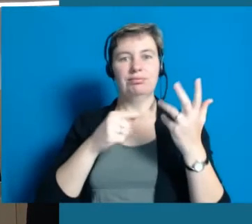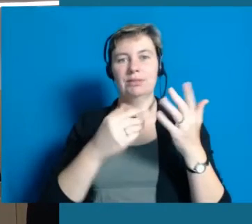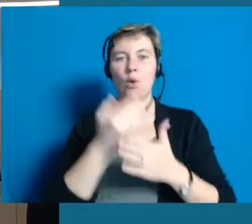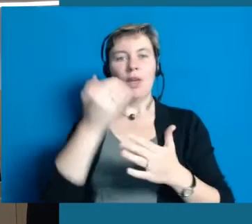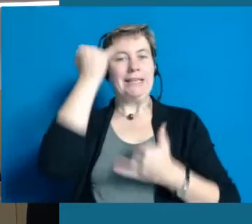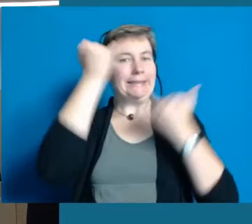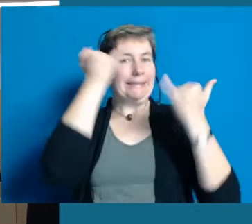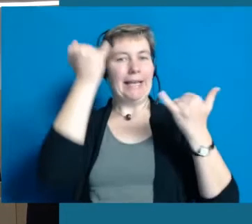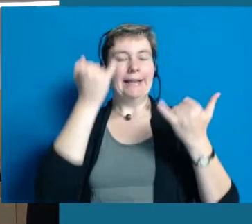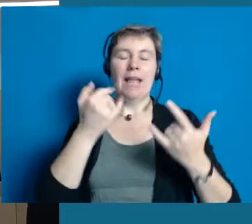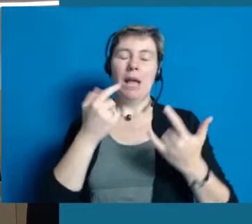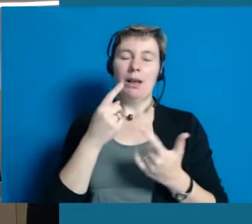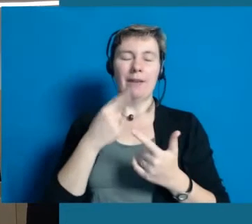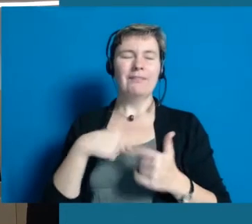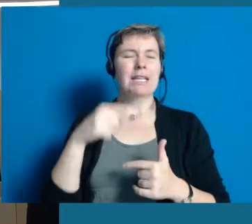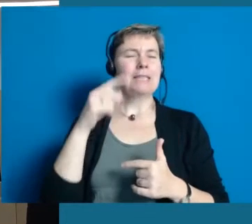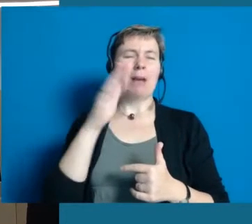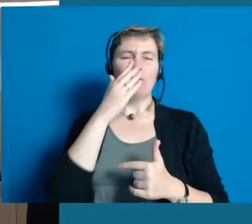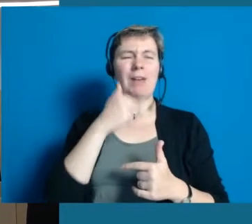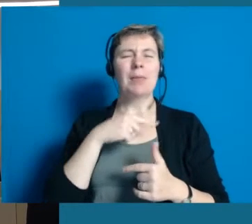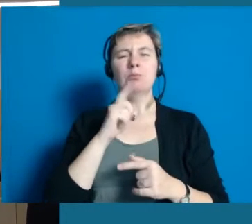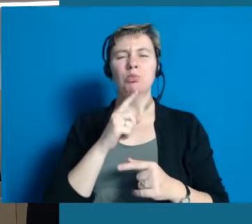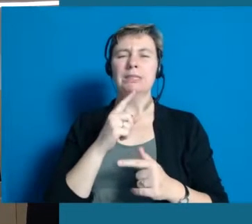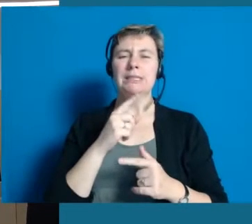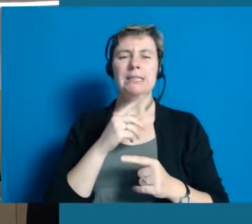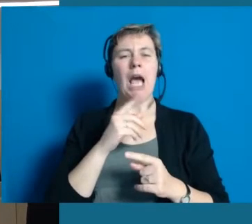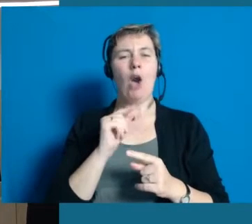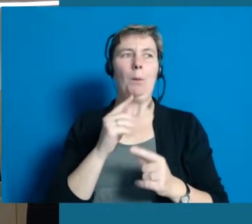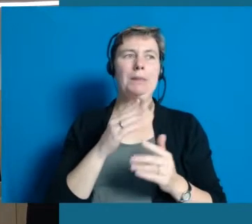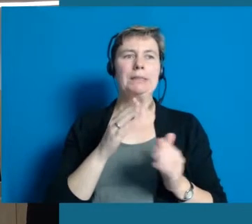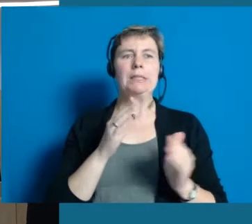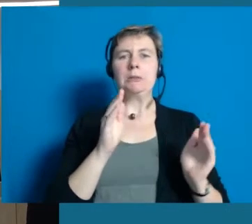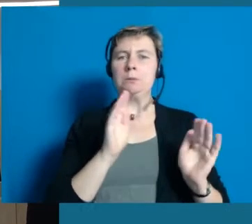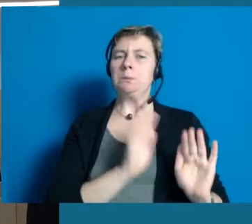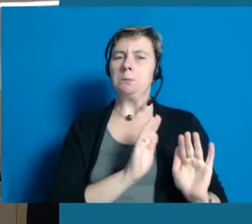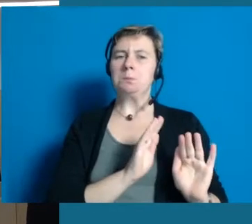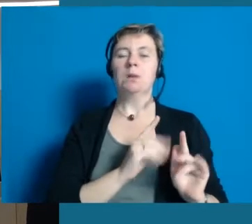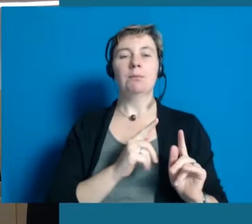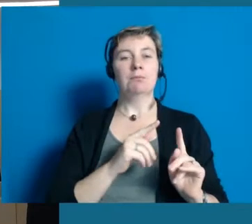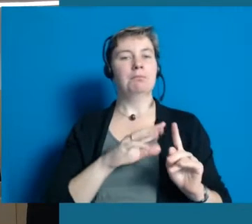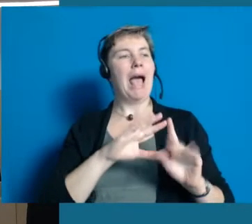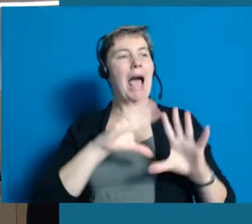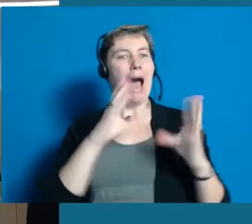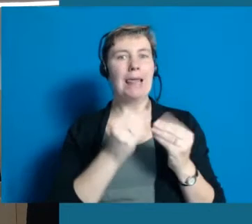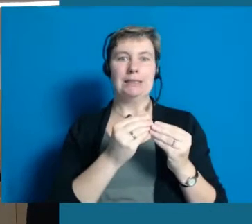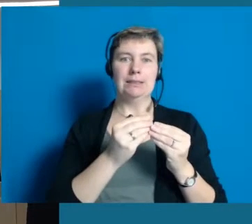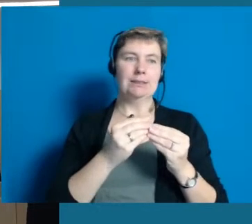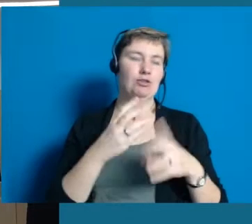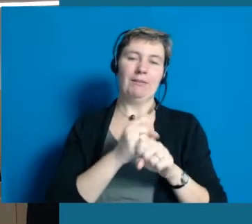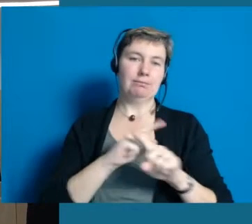auch wir müssen uns beschränken. Man kriegt das bei allen guten Willen überhaupt nicht umgesetzt alles auf einmal.